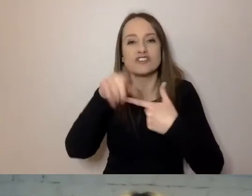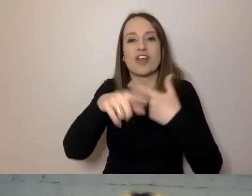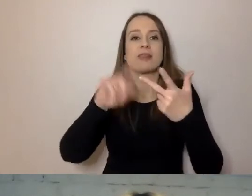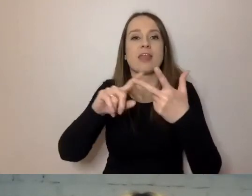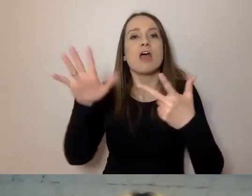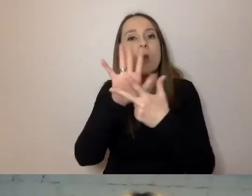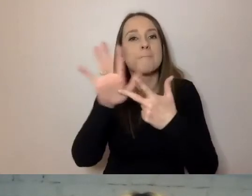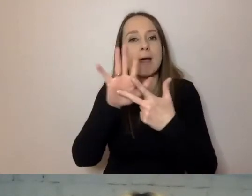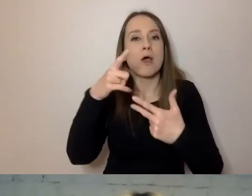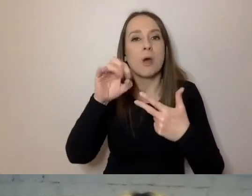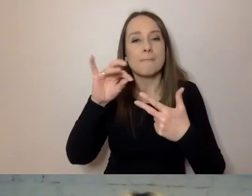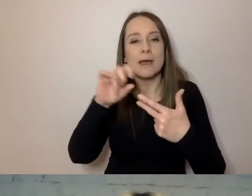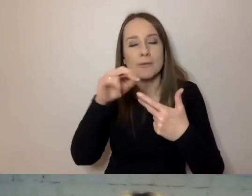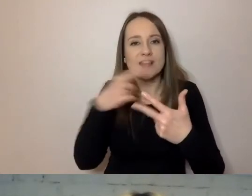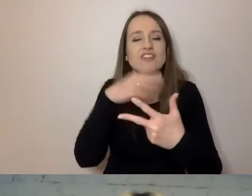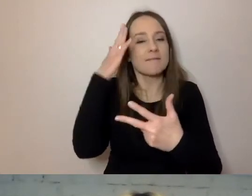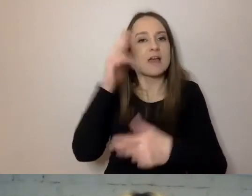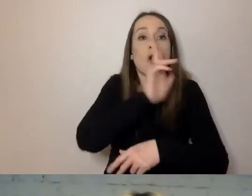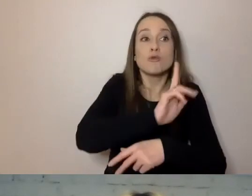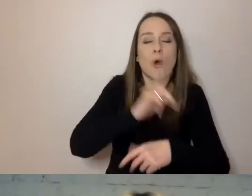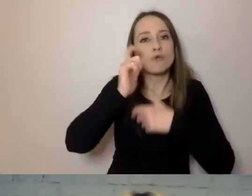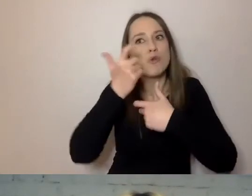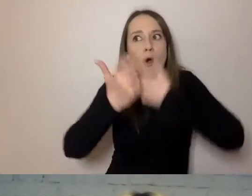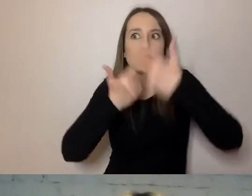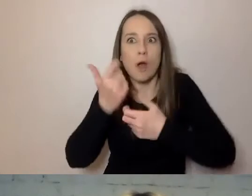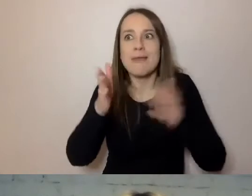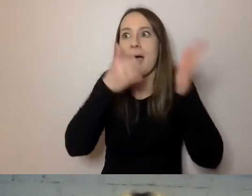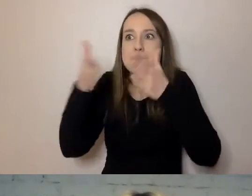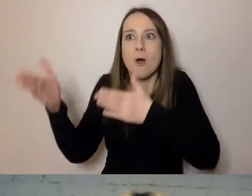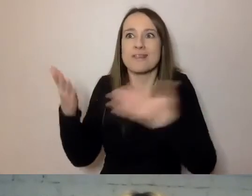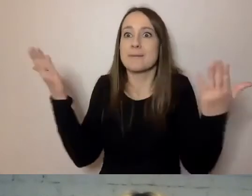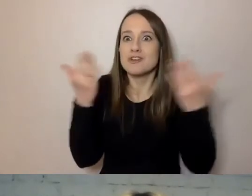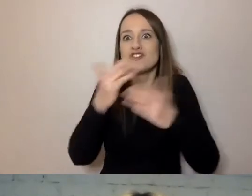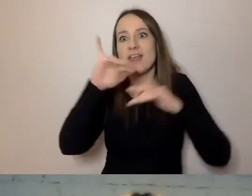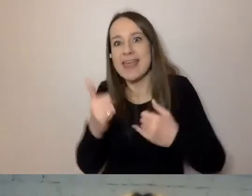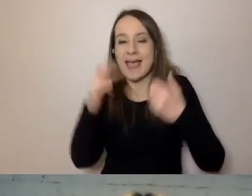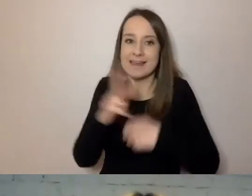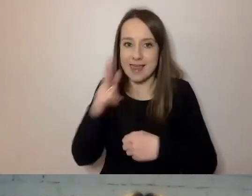Żeby było wiadomo, kto i co robi, a potem gdzie, jak i kiedy. Jest logiczny.